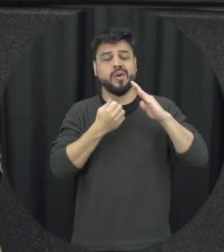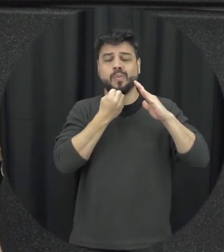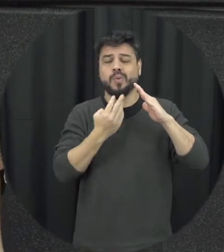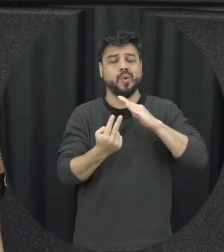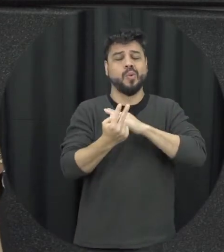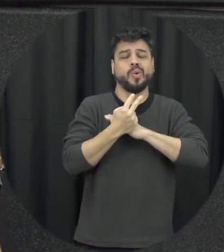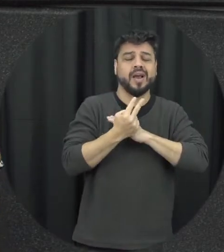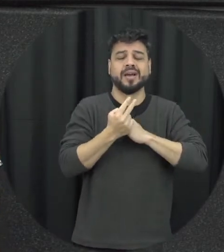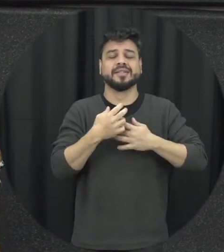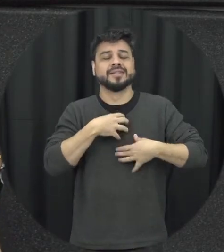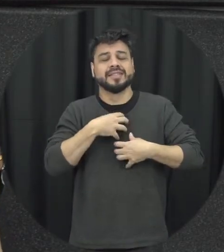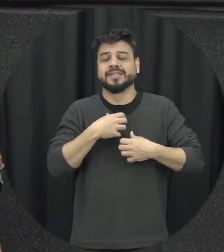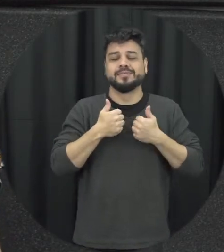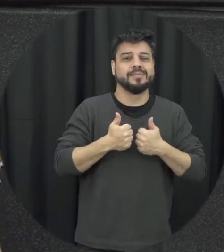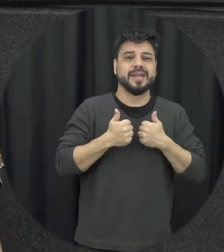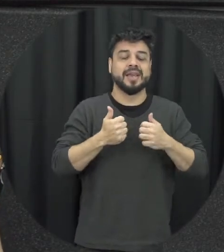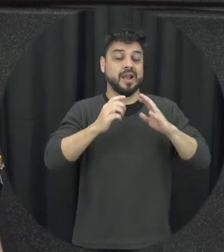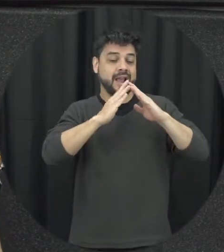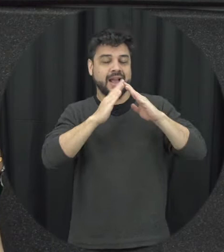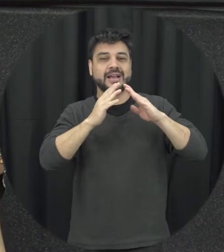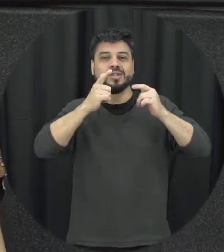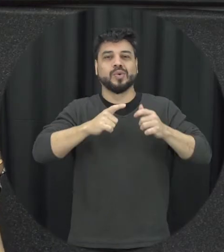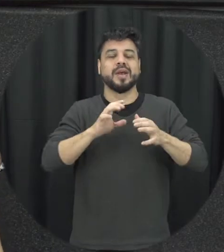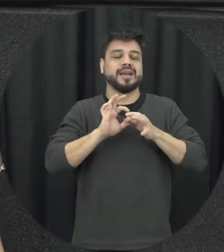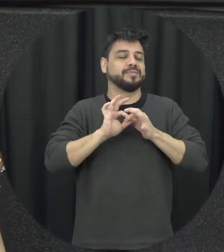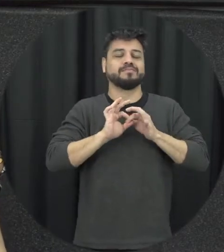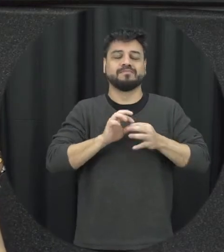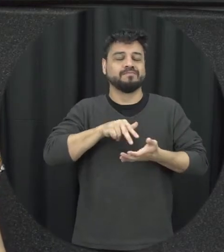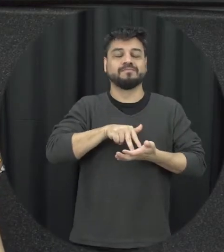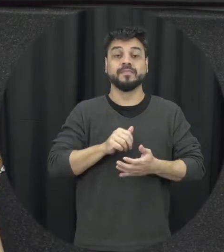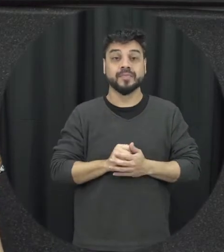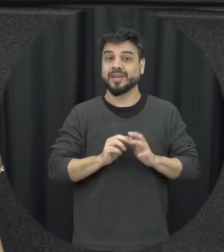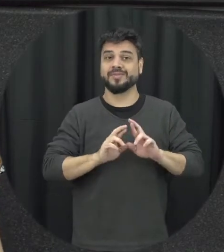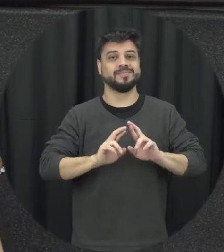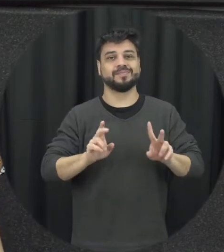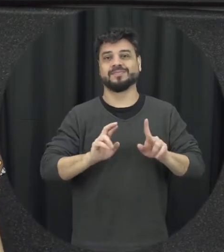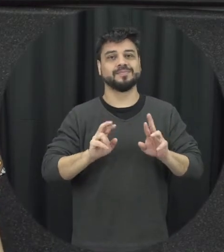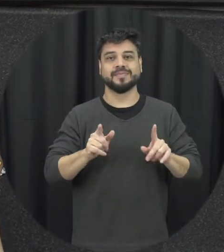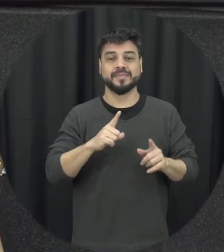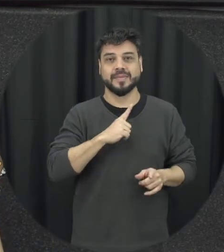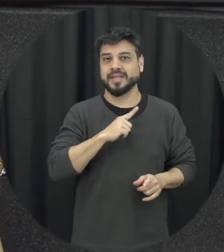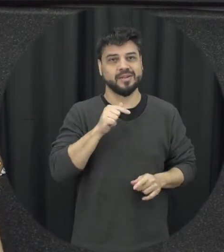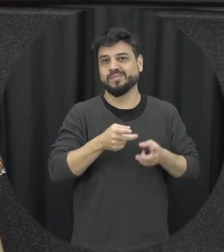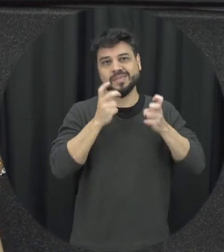protegido onde a pessoa lá encontra-se é muito segura e não é isso que a gente percebe Então